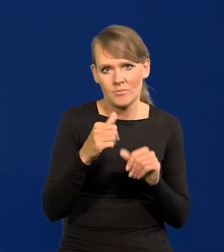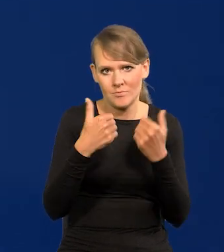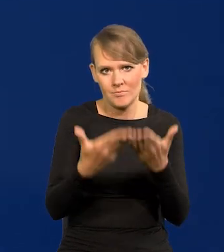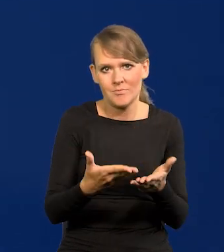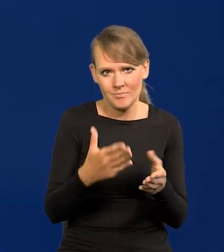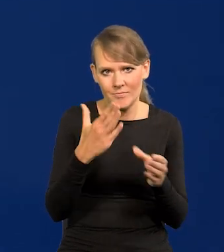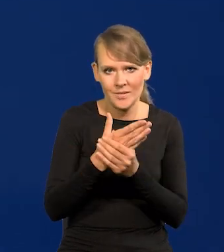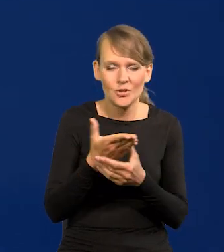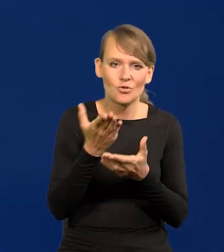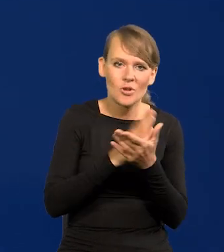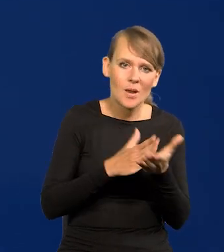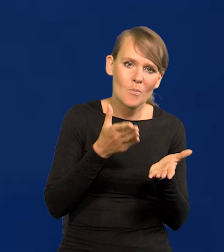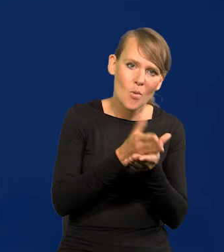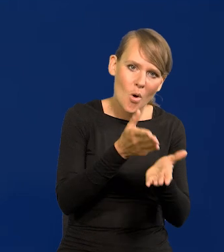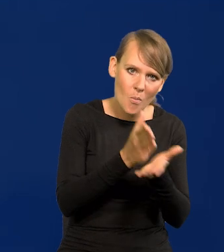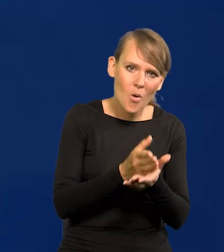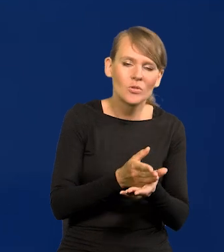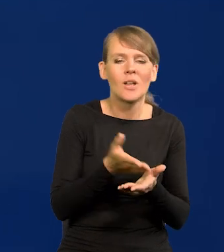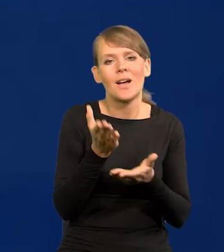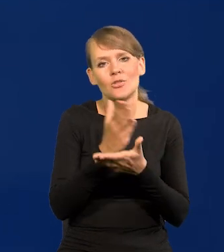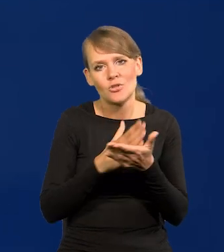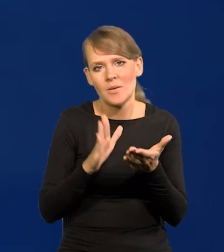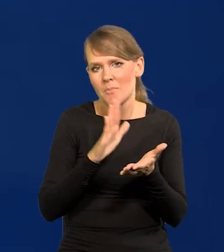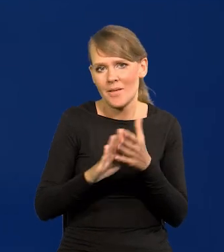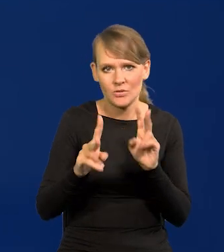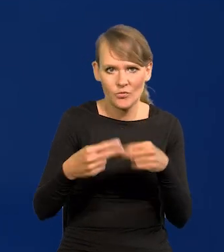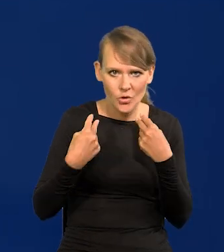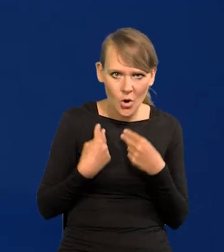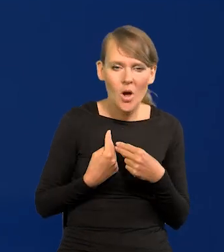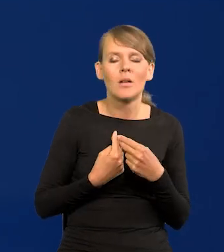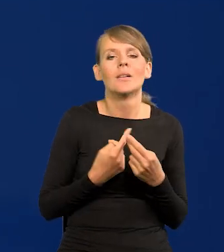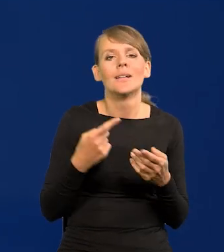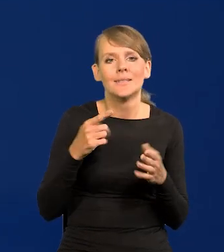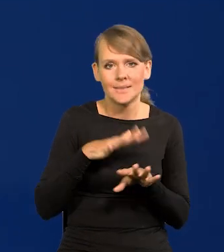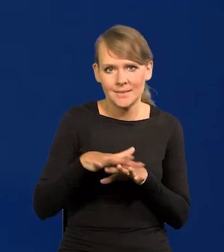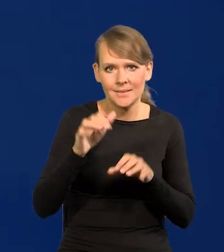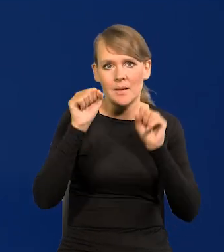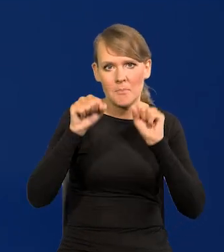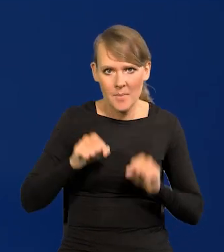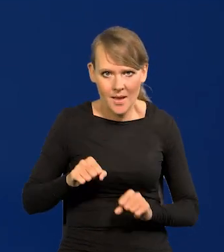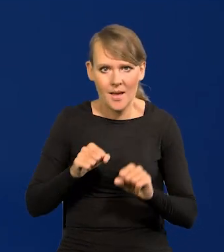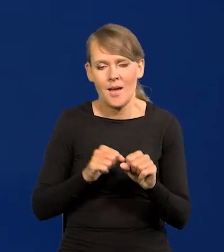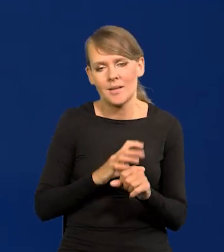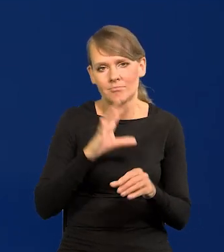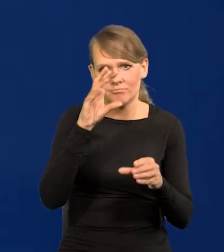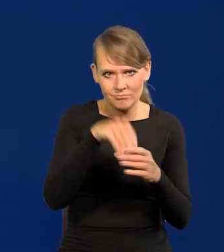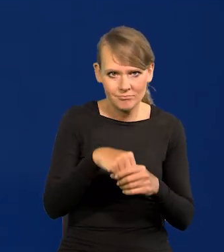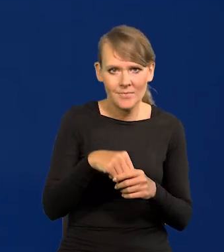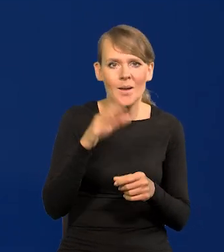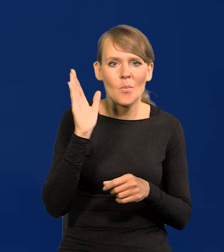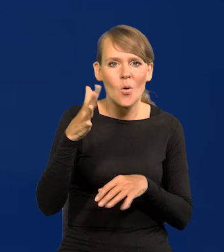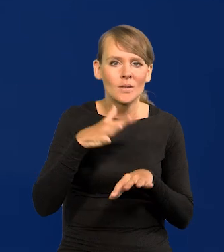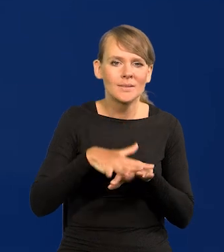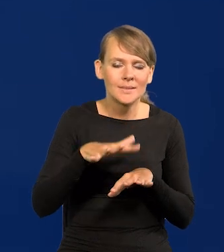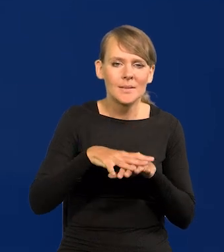częściowo pomocowych, częściowo bezzwrotnych. One weszły do systemu bankowego i potem system bankowy,